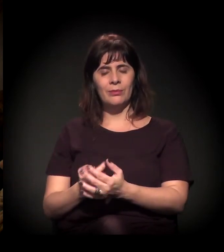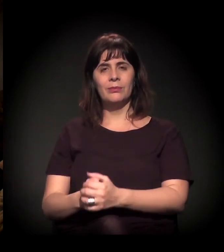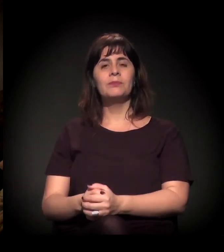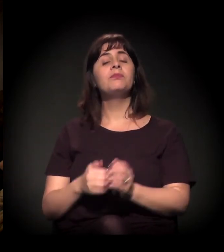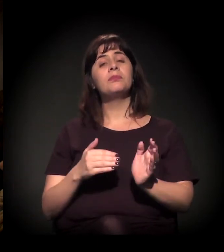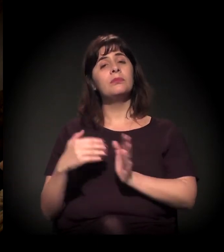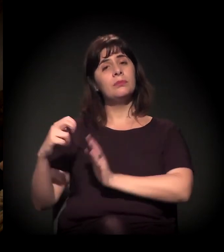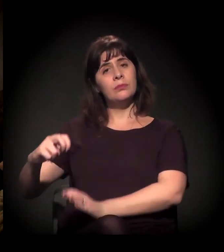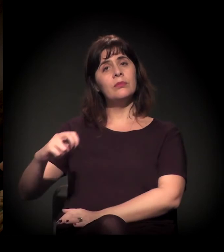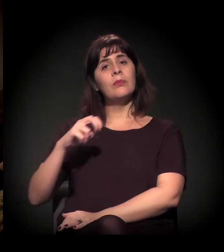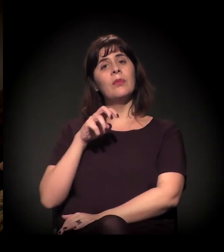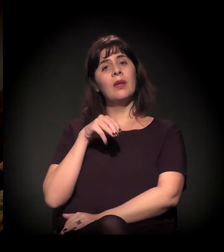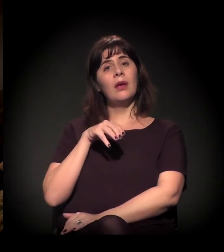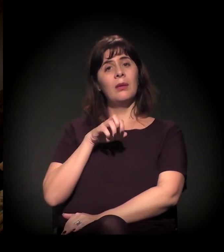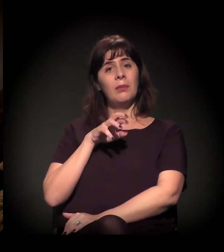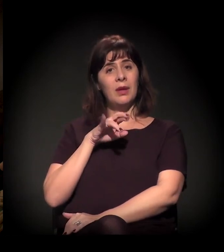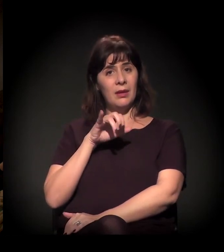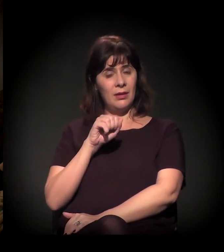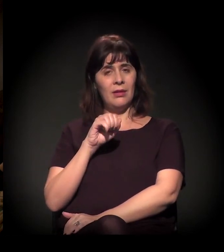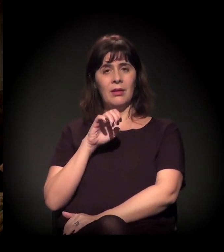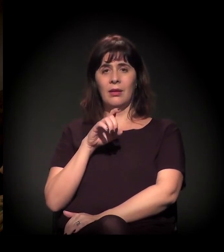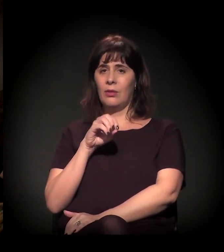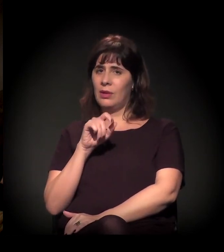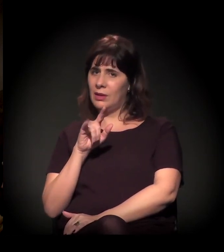Para a Maria Eulina Hilsenbeck, a minha pergunta é: